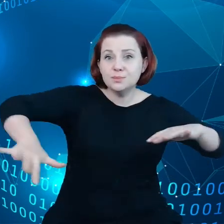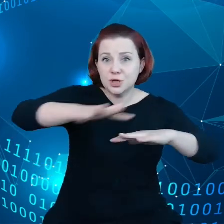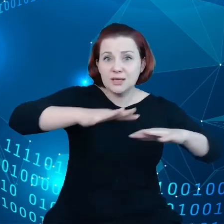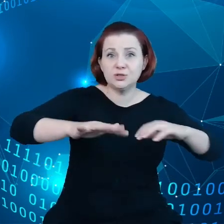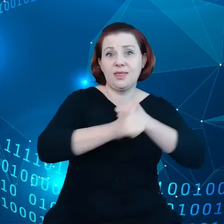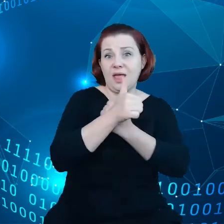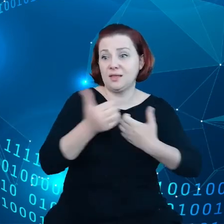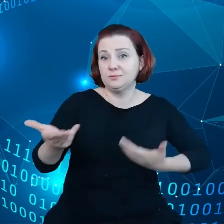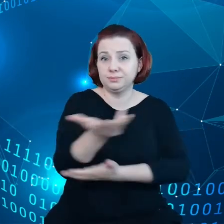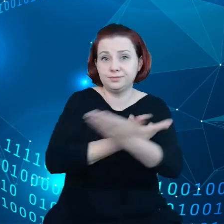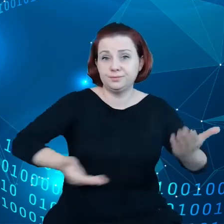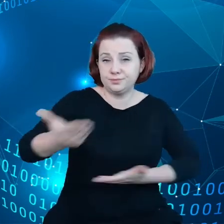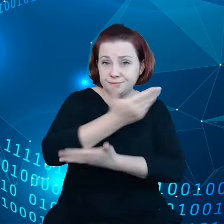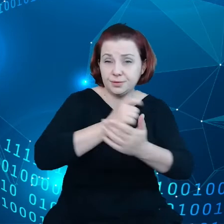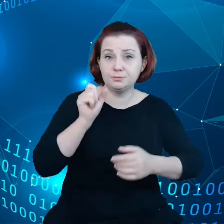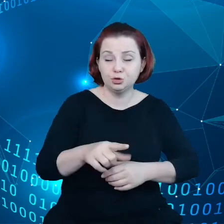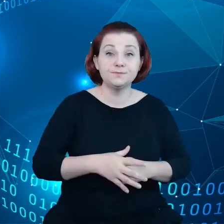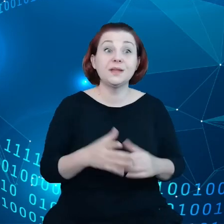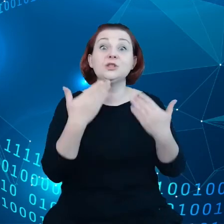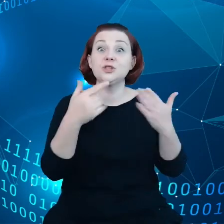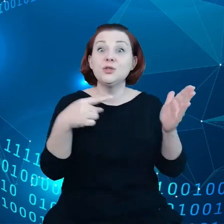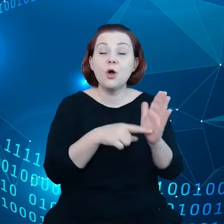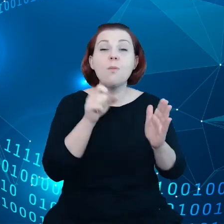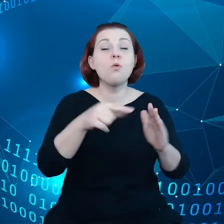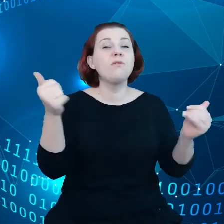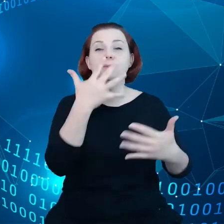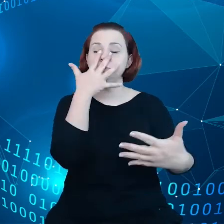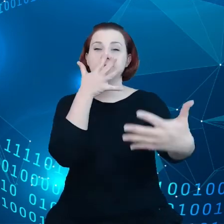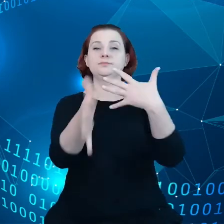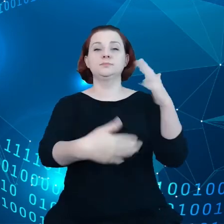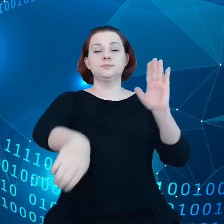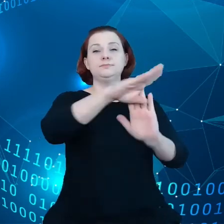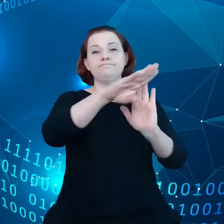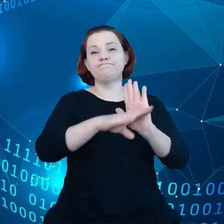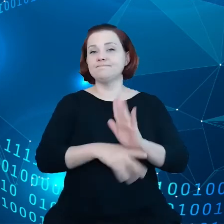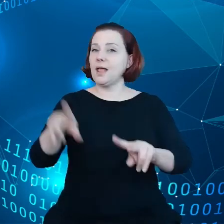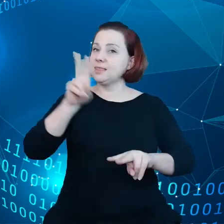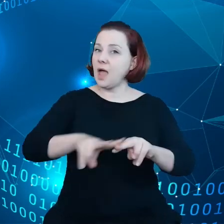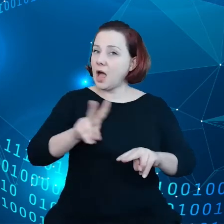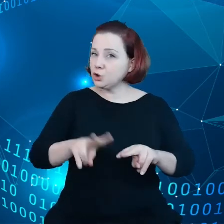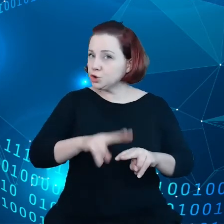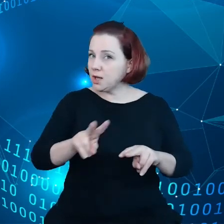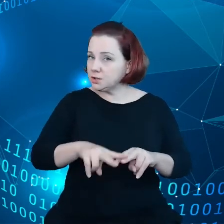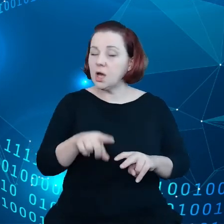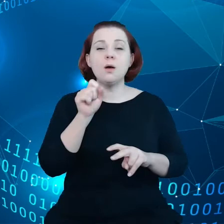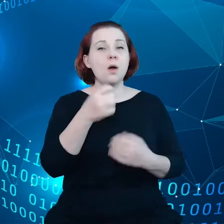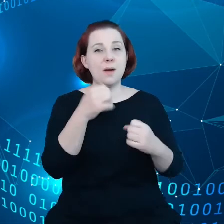I w tym celu powinny istnieć przejrzyste ramy i narzędzia i jest tutaj dużo wsparcia finansowego, które